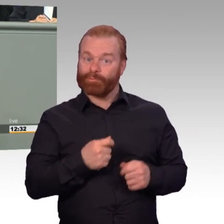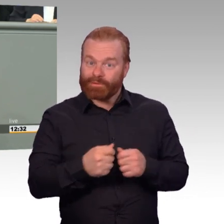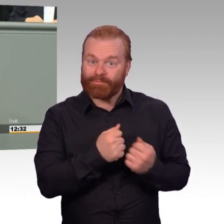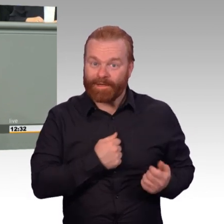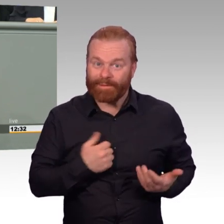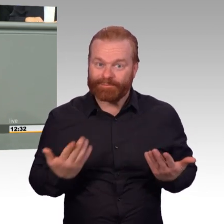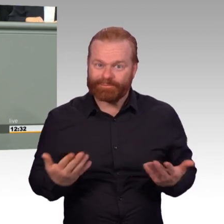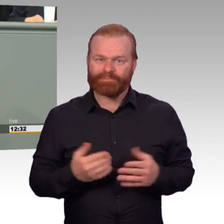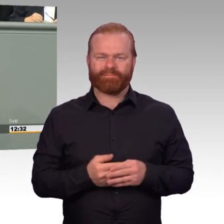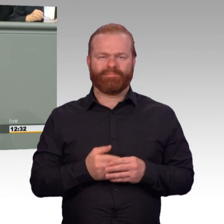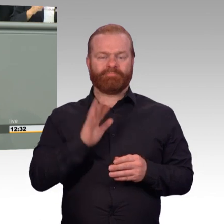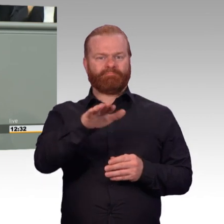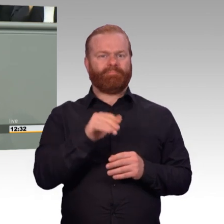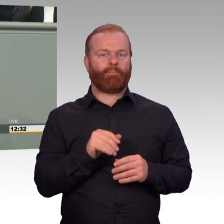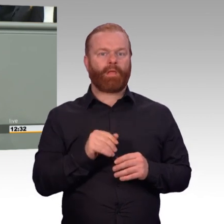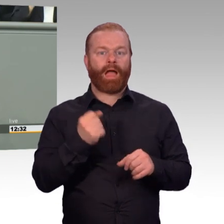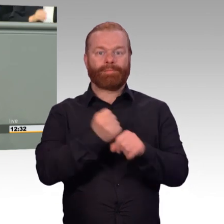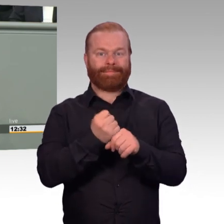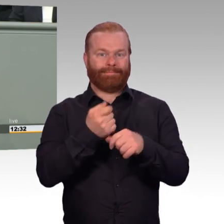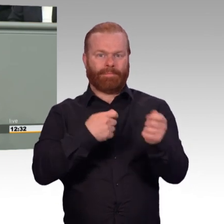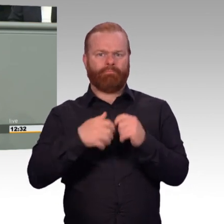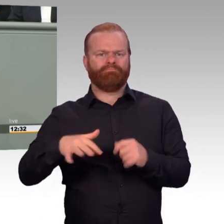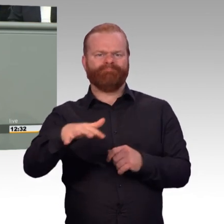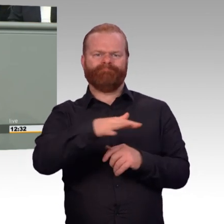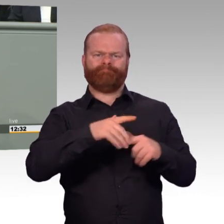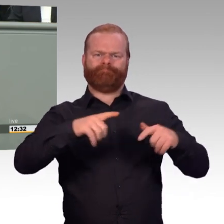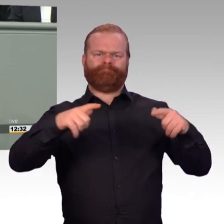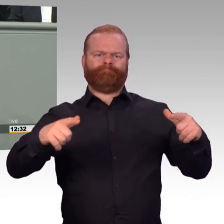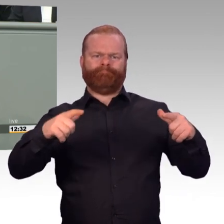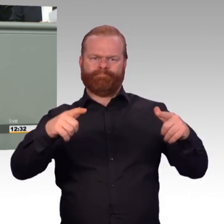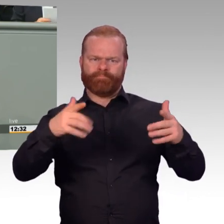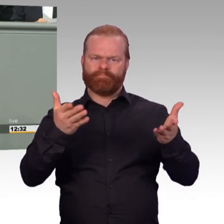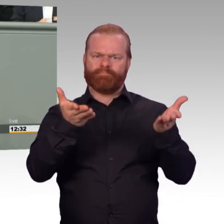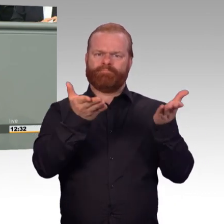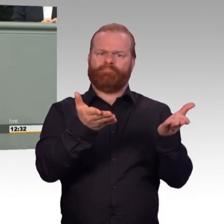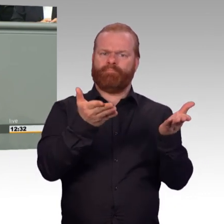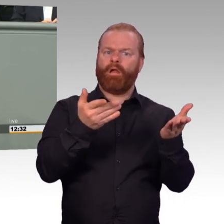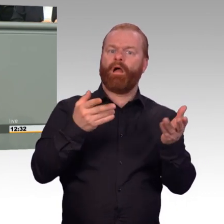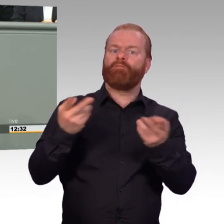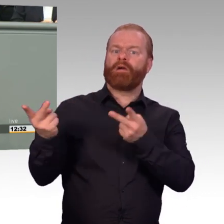den Arbeitgeber Bundeswehr fit für die Zukunft zu machen, mehr Geld für freiwillig Wehrdienstleistende,